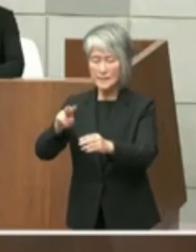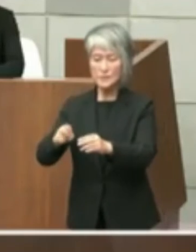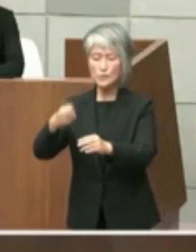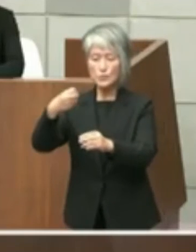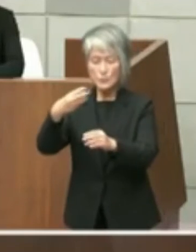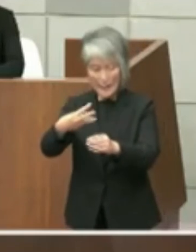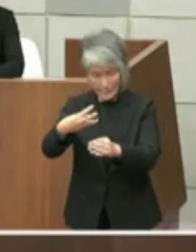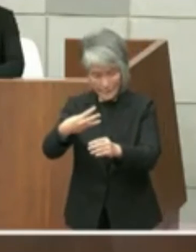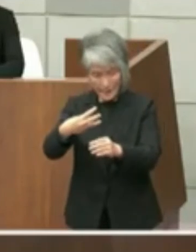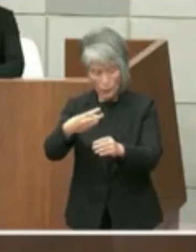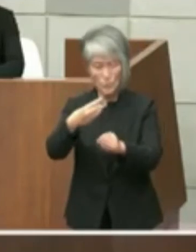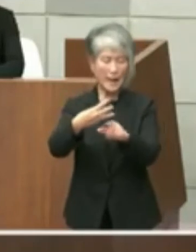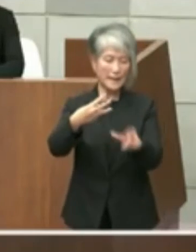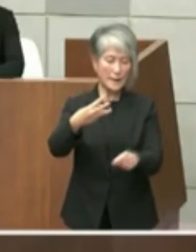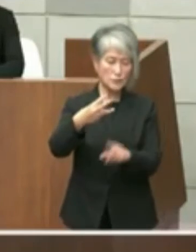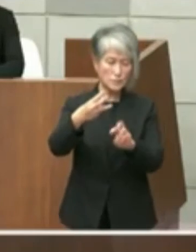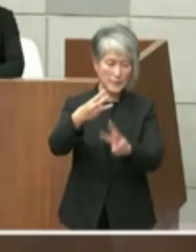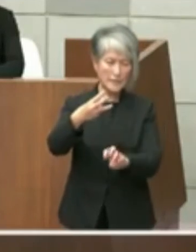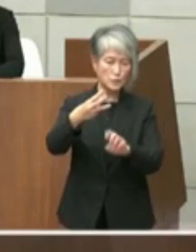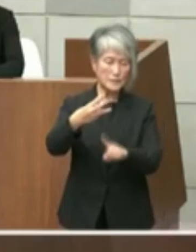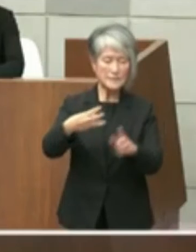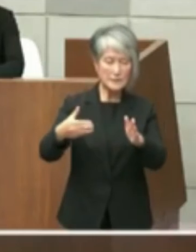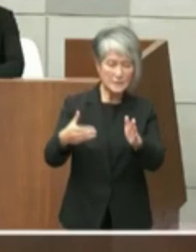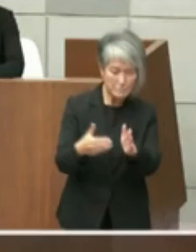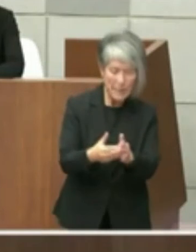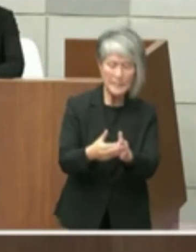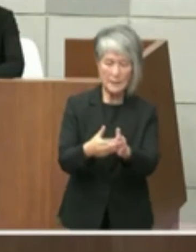なっております 原状回復につきましてはそのために施設を